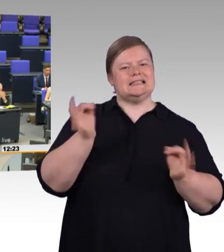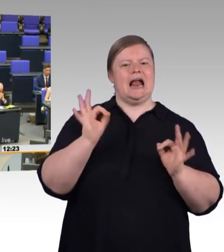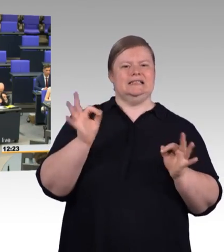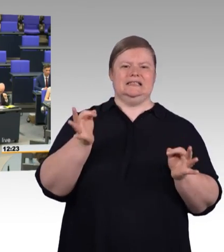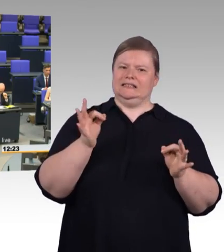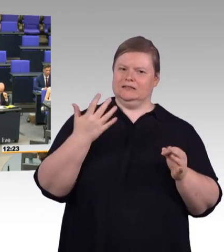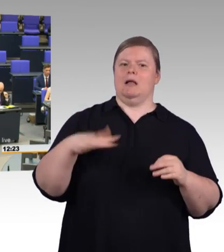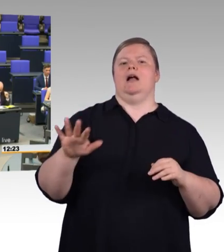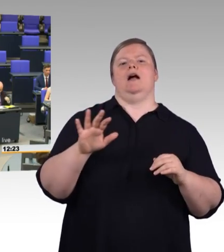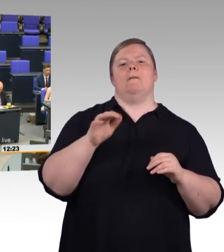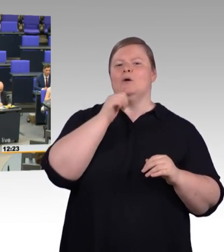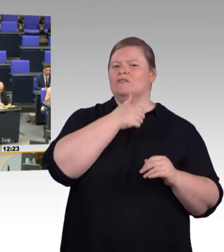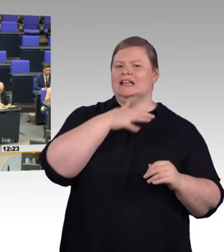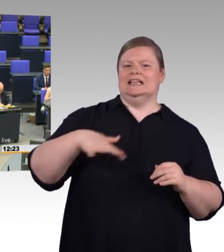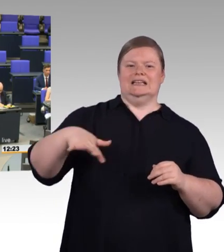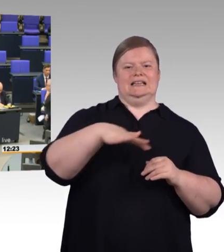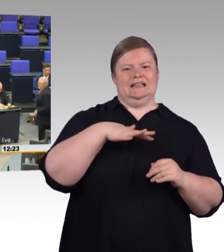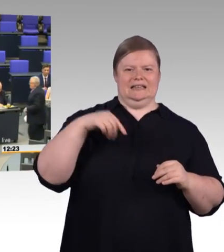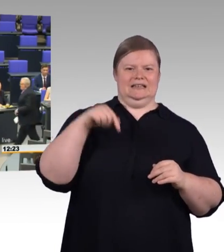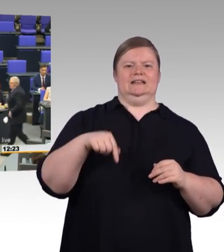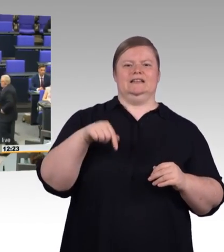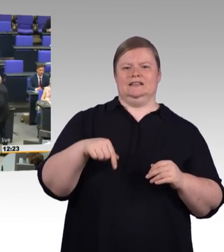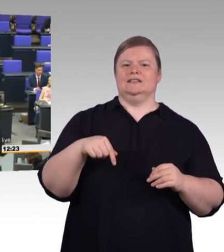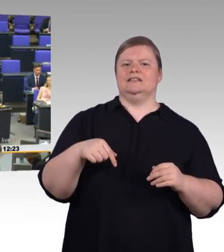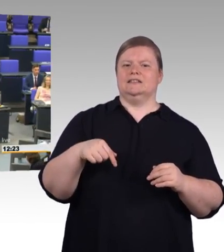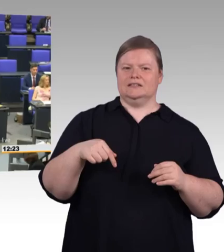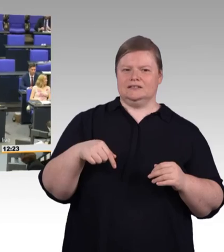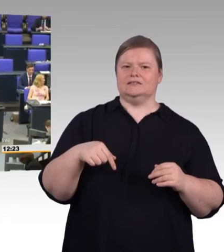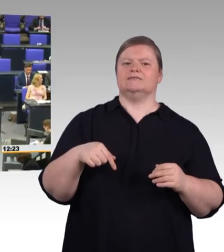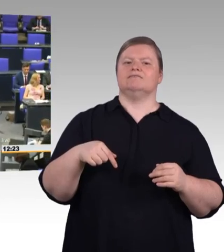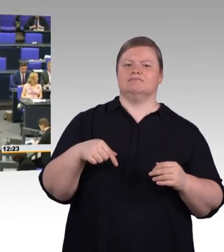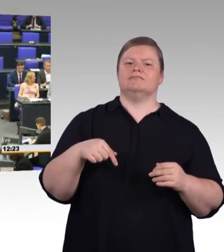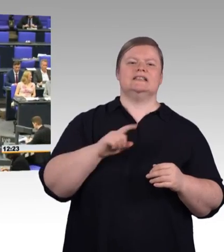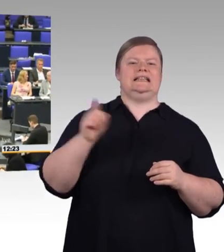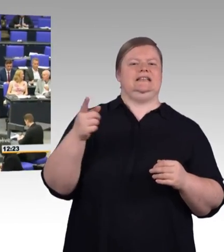(Präsidium) Als nächster Redner hat das Wort die Kollegin Katrin Staffler, CDU/CSU-Fraktion.